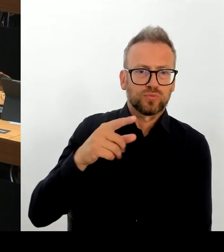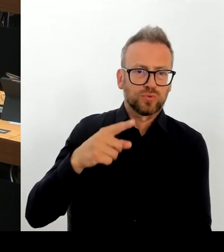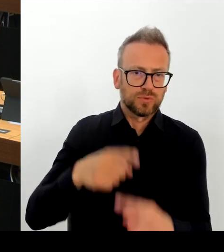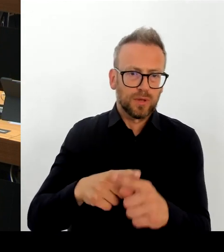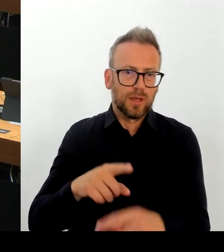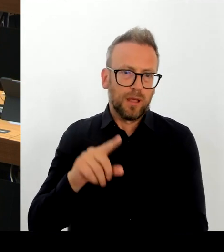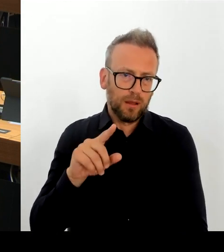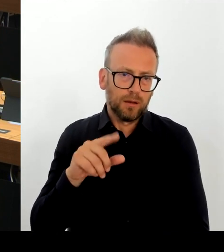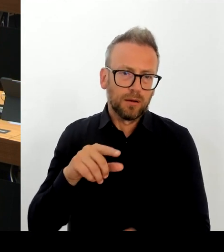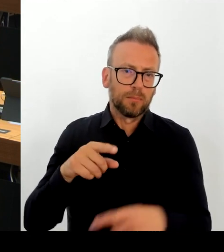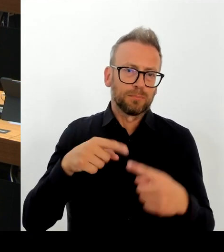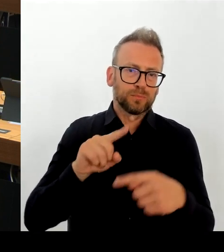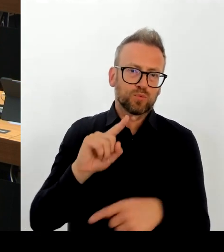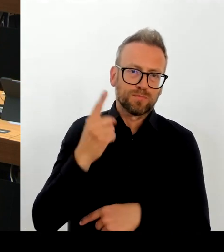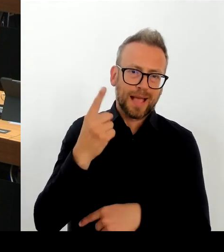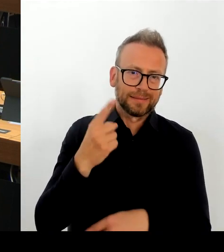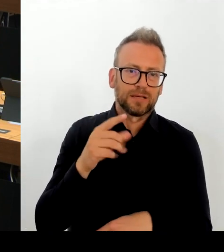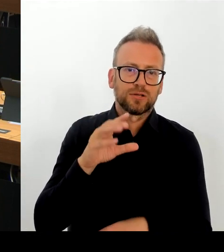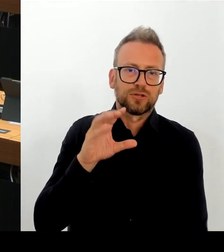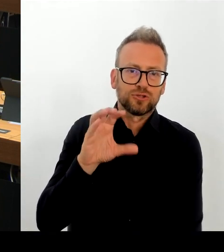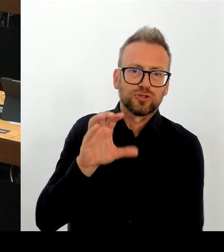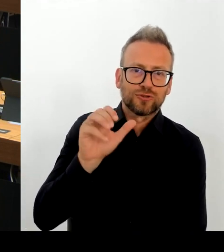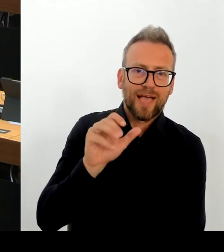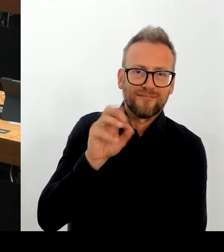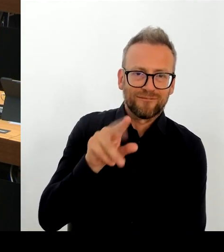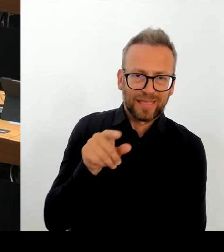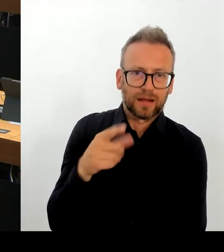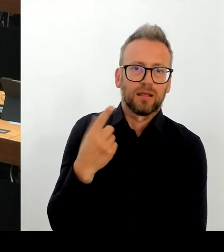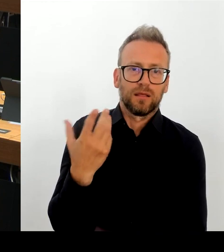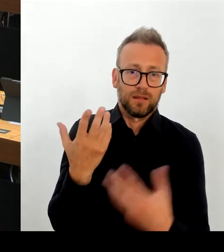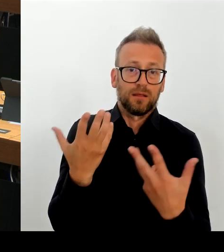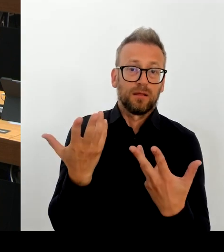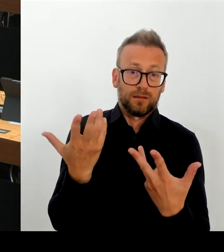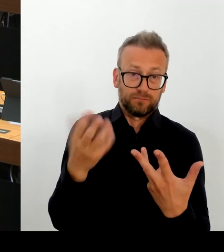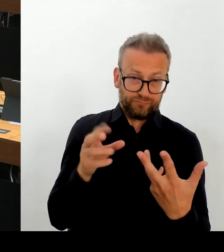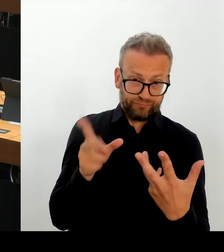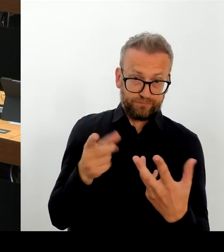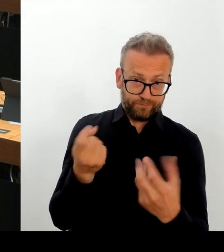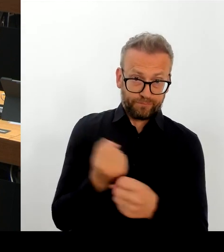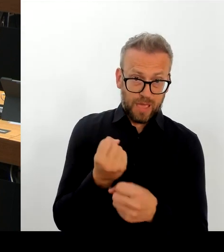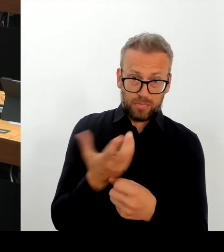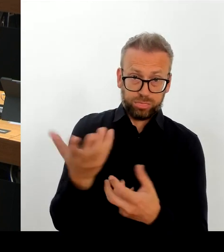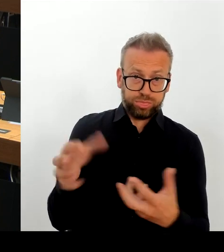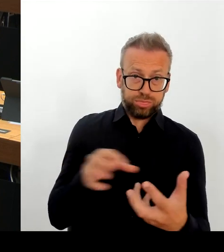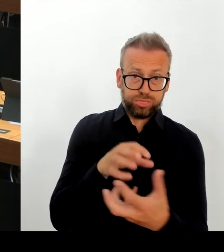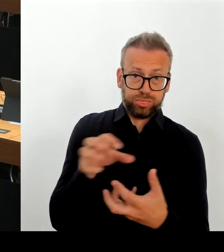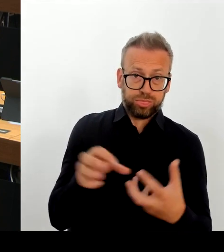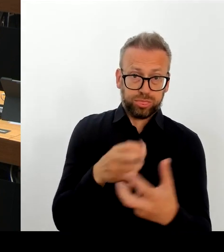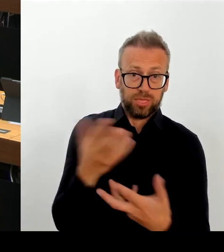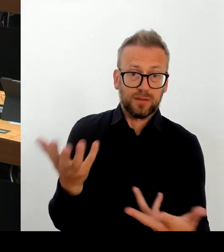dass die Baugenehmigung auf dem weiteren Grundstück so schnell nicht zur Verfügung steht, um die notwendigen Mittel auch noch abzuschöpfen,